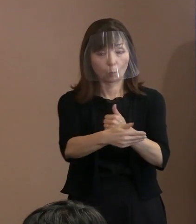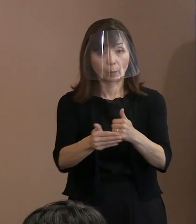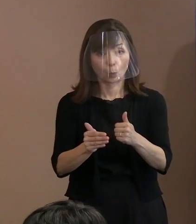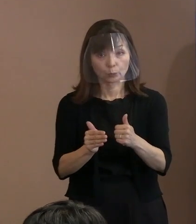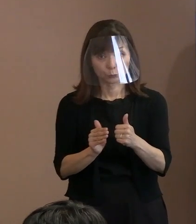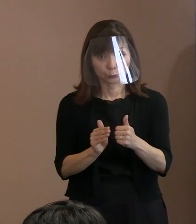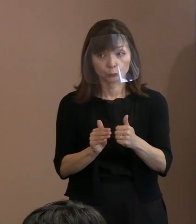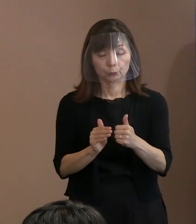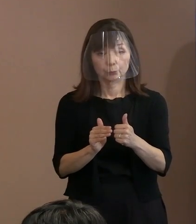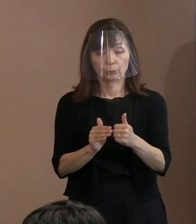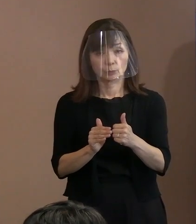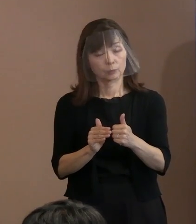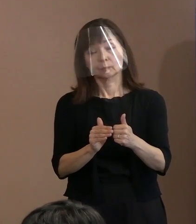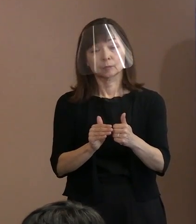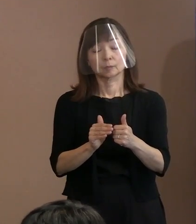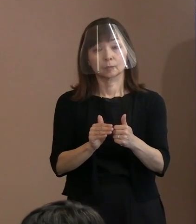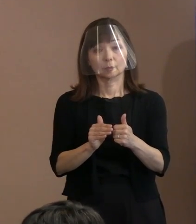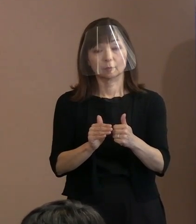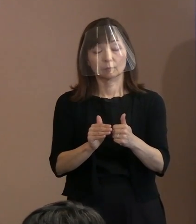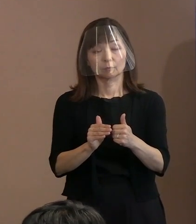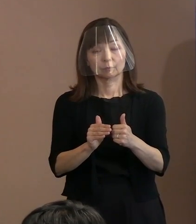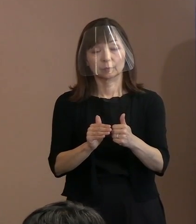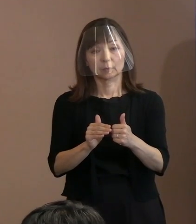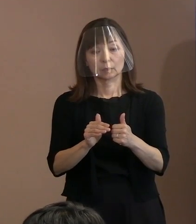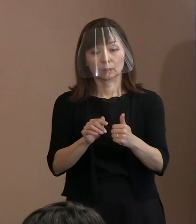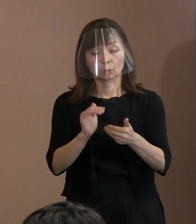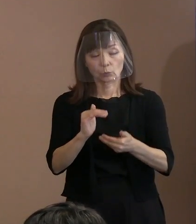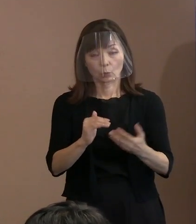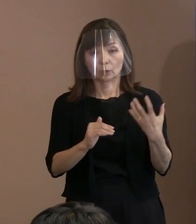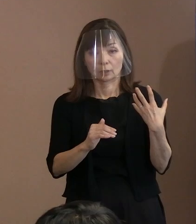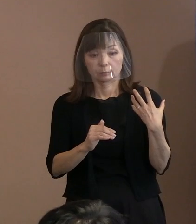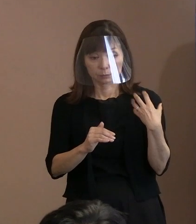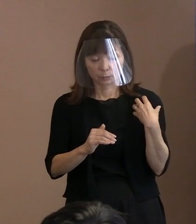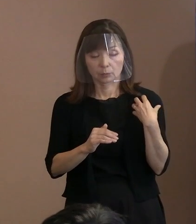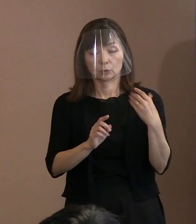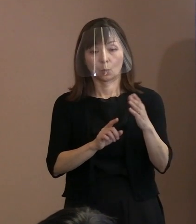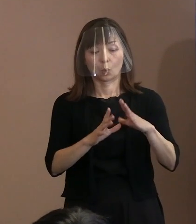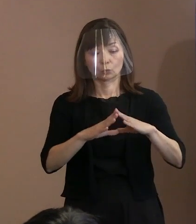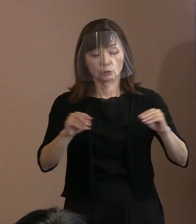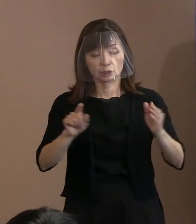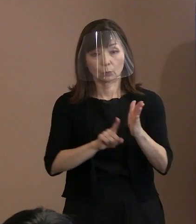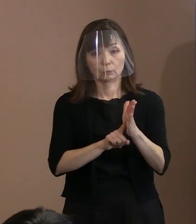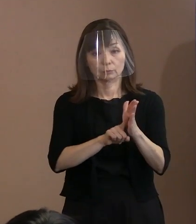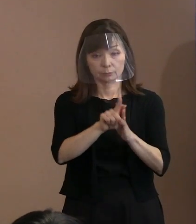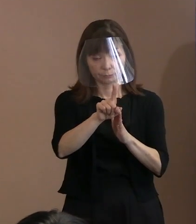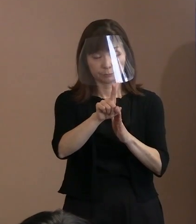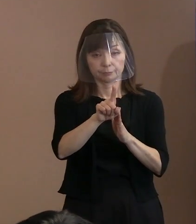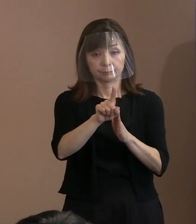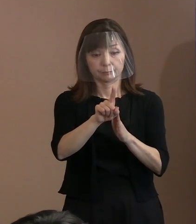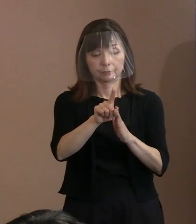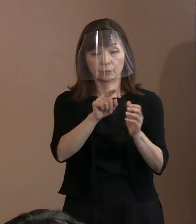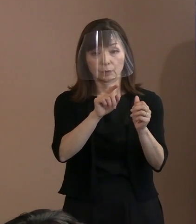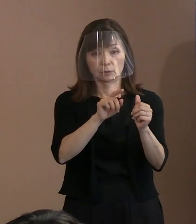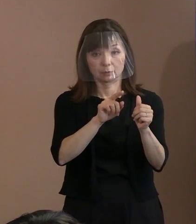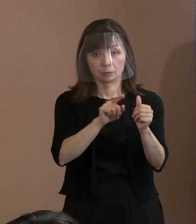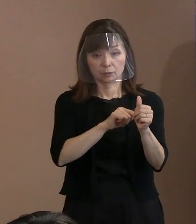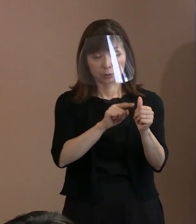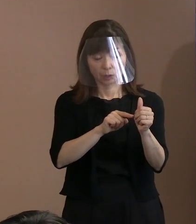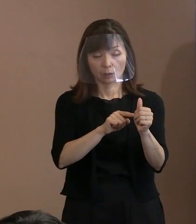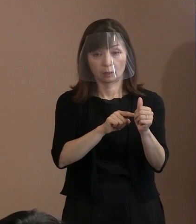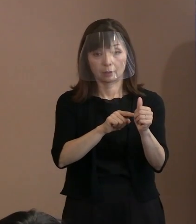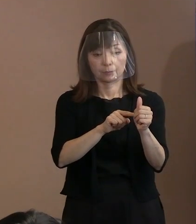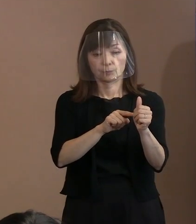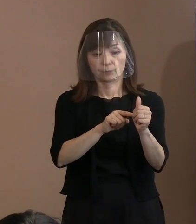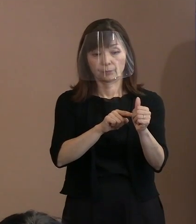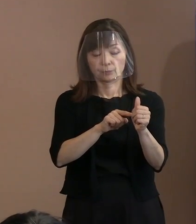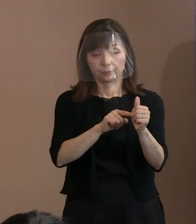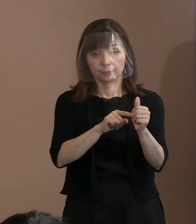使命とするその為政者が､自国の国民を守る､ 財産を守るという使命を持っているであろう